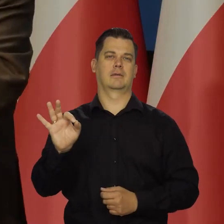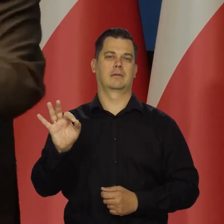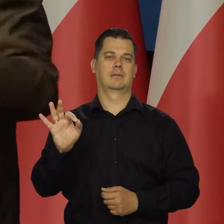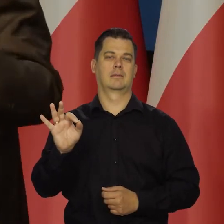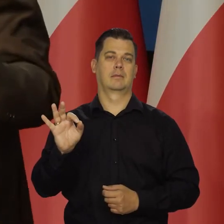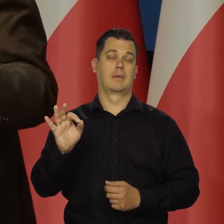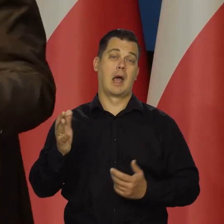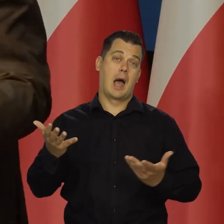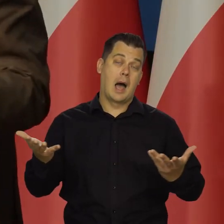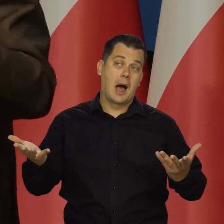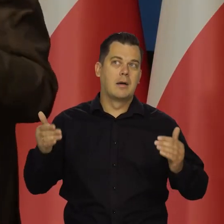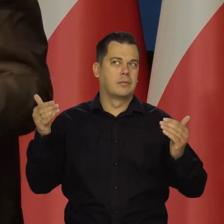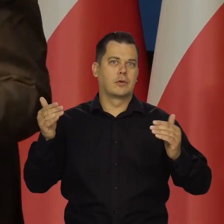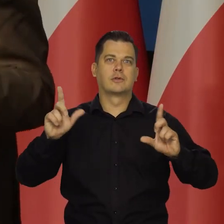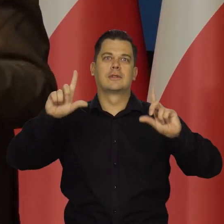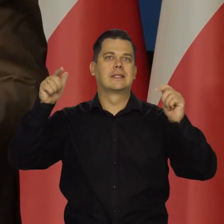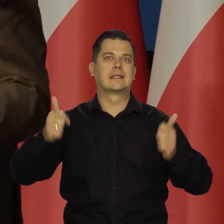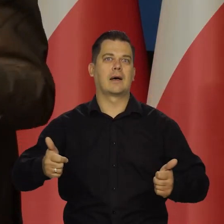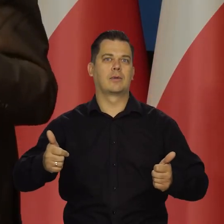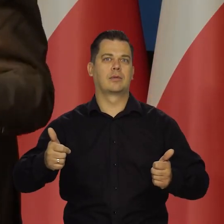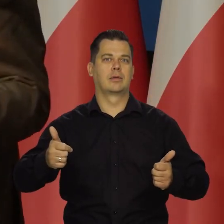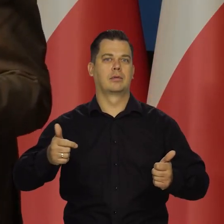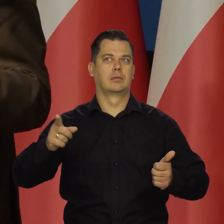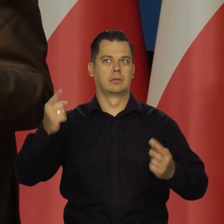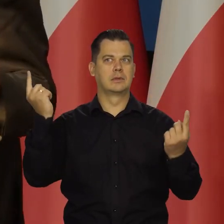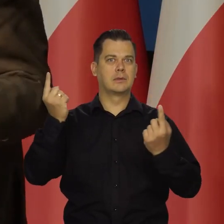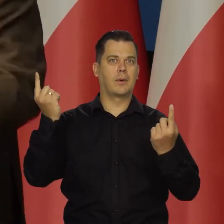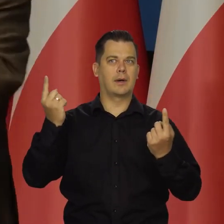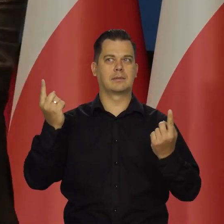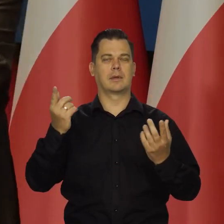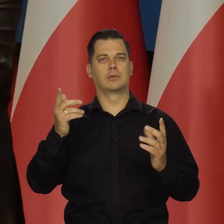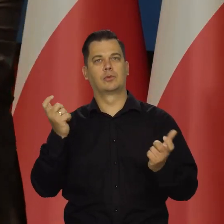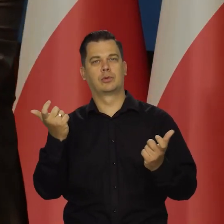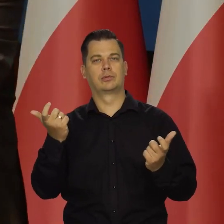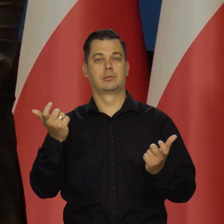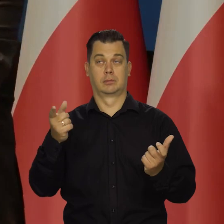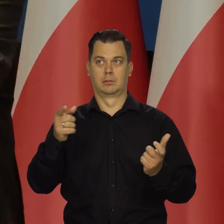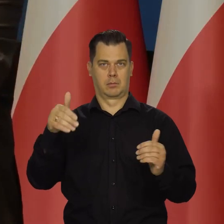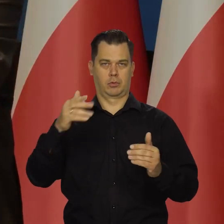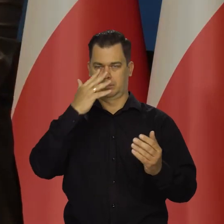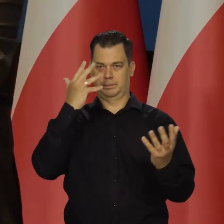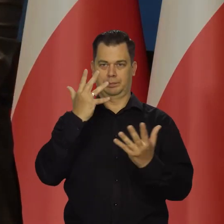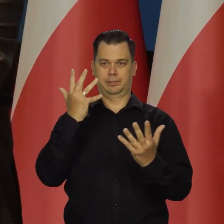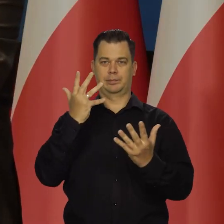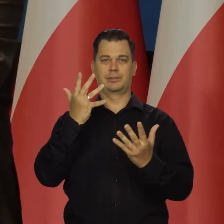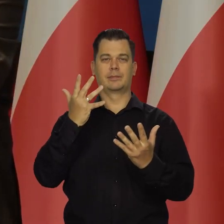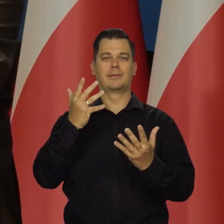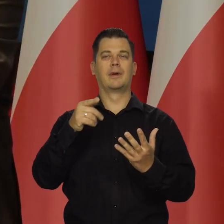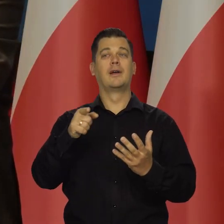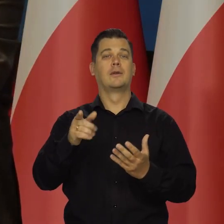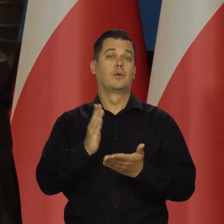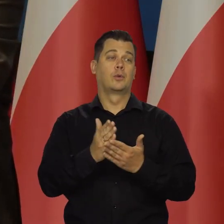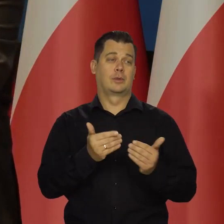chyba że coś się zmieni w tych parametrach, które obserwujemy. Czyli to miękkie lądowanie już jest tuż, tuż.